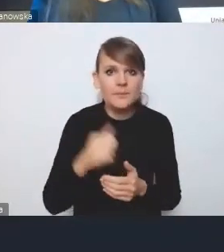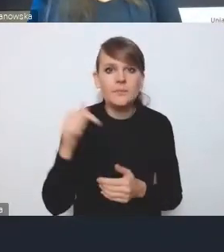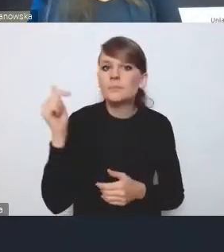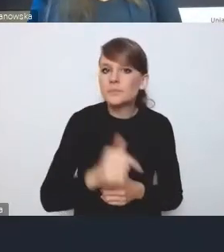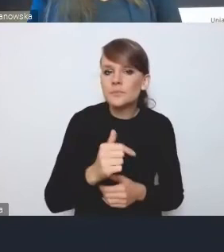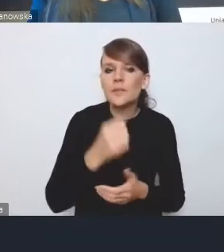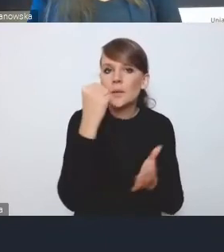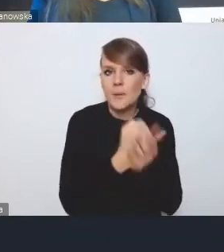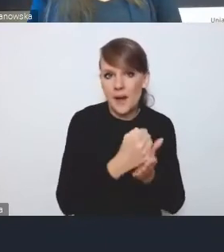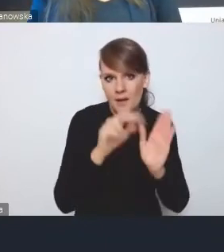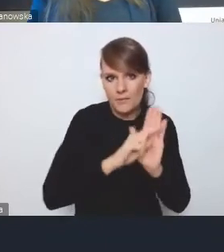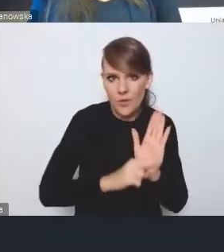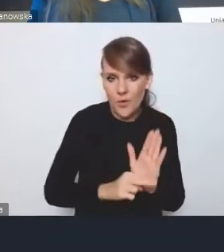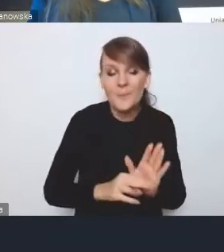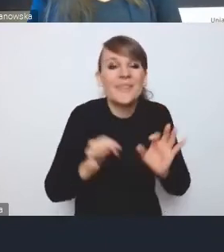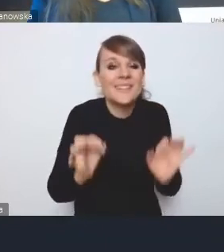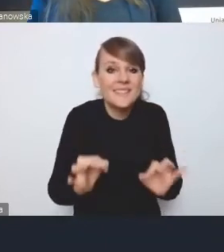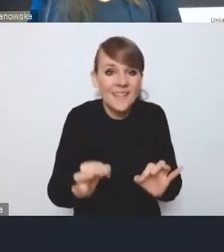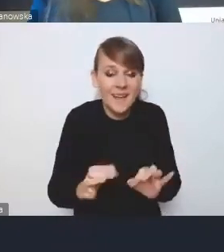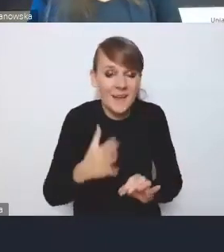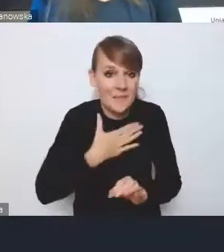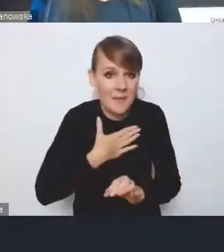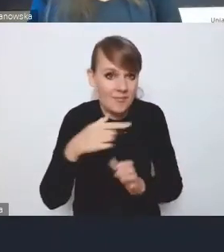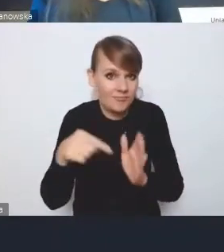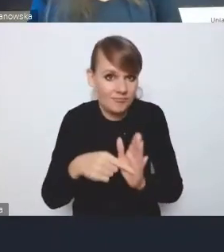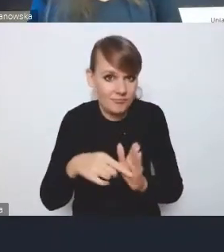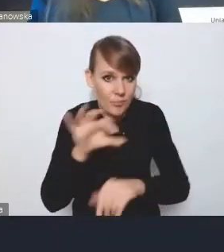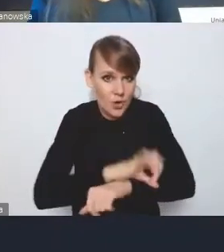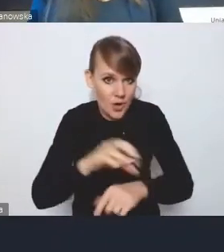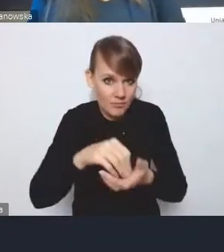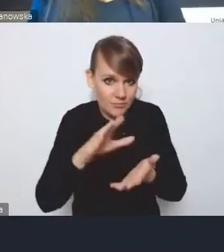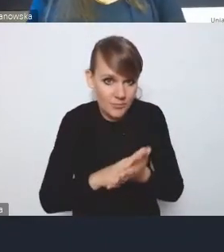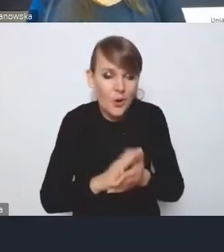To, co dzisiaj jest zapisane w tym projekcie, jest oczywiście bardzo delikatnie,